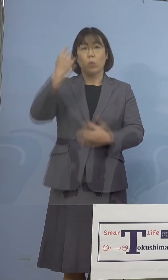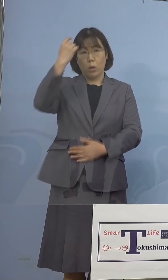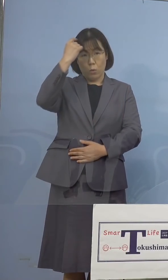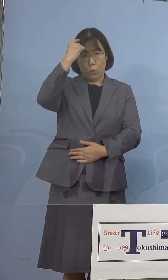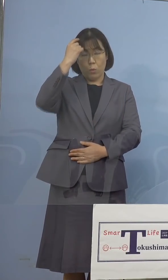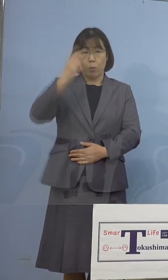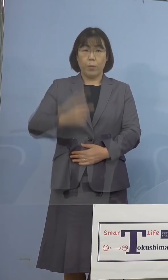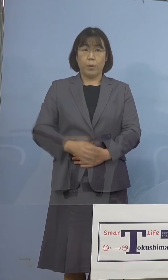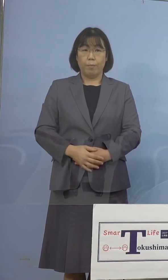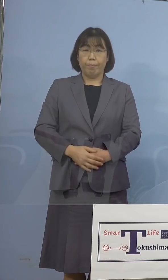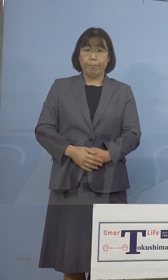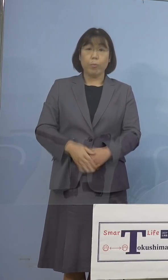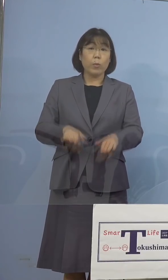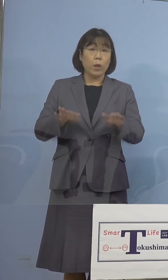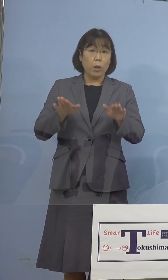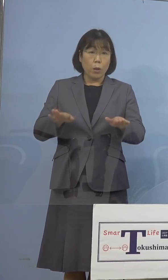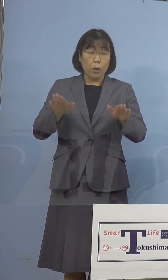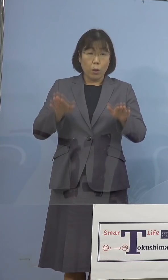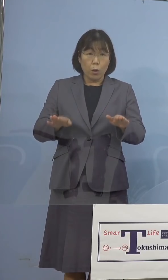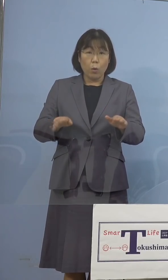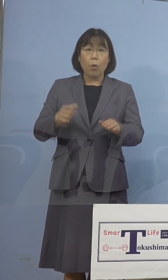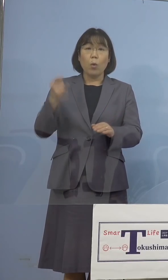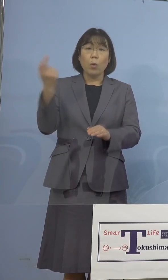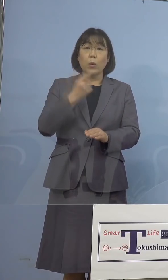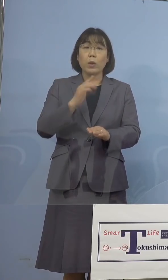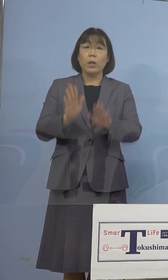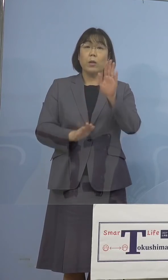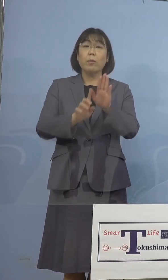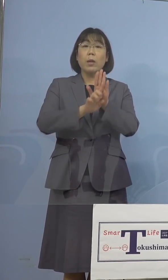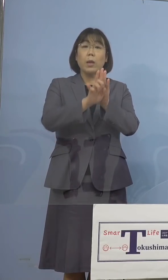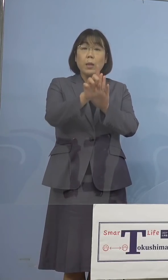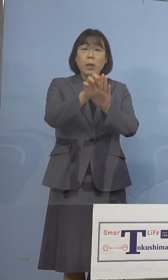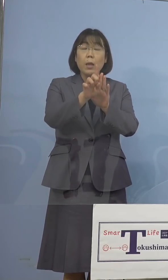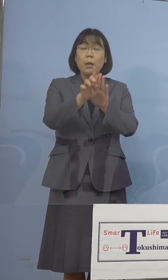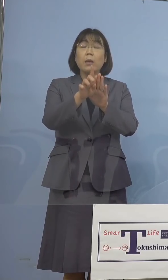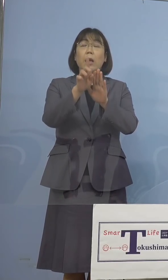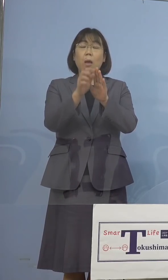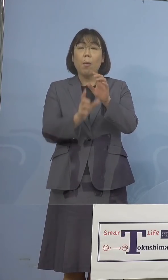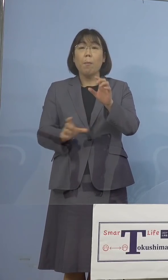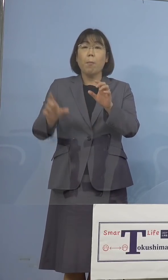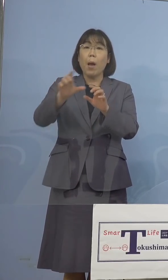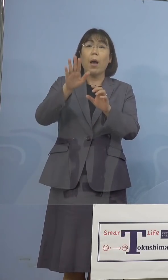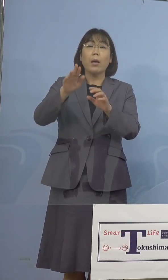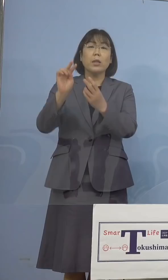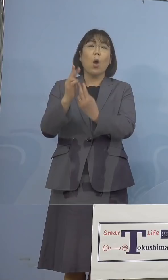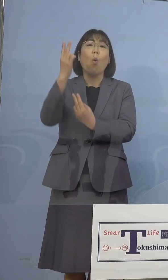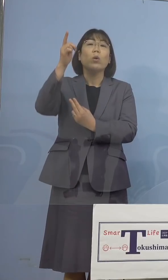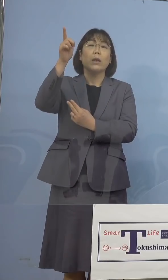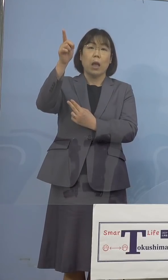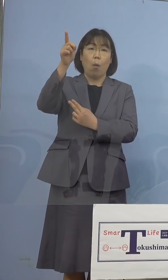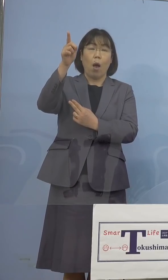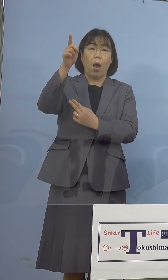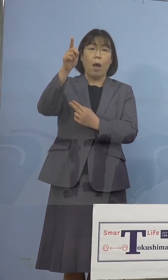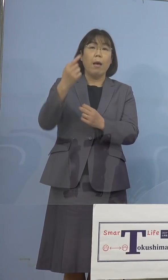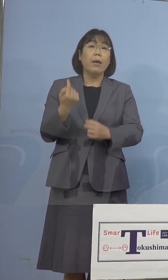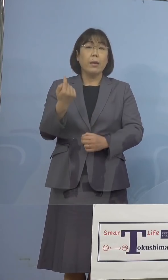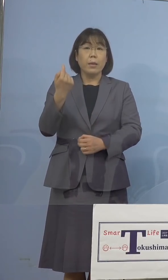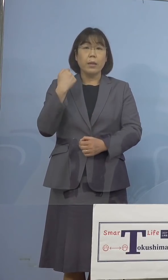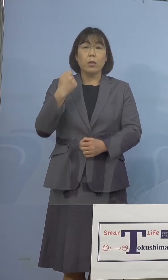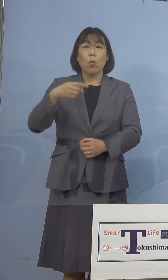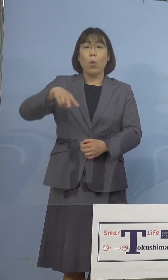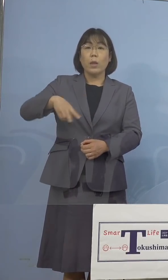ちなみに今日「緊急事態宣言」が新たに 加わっている沖縄県、昨日256名と